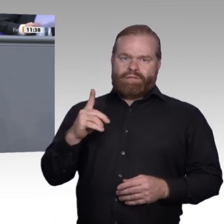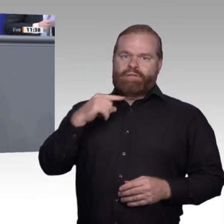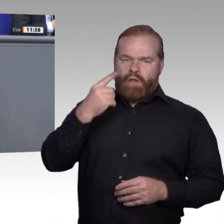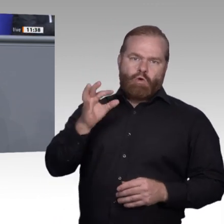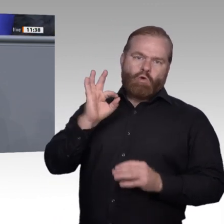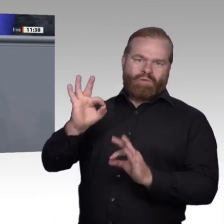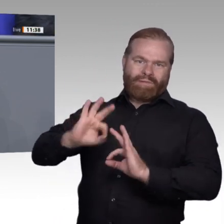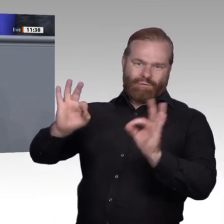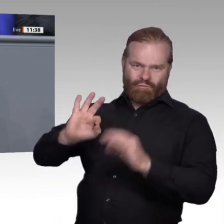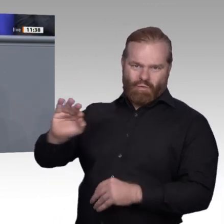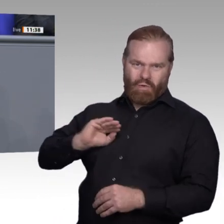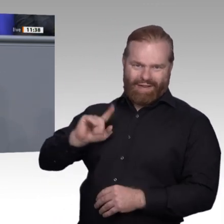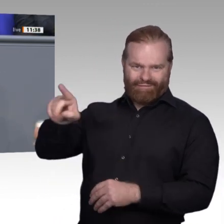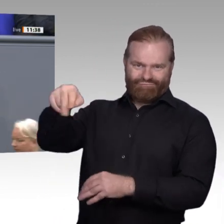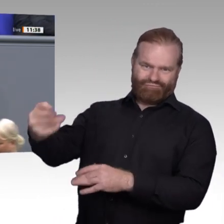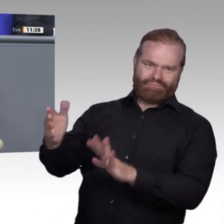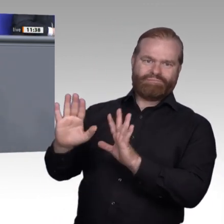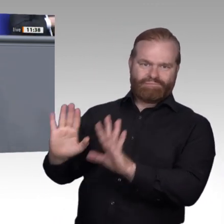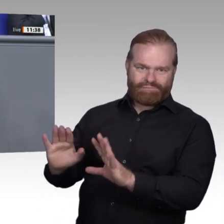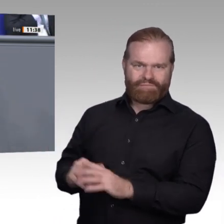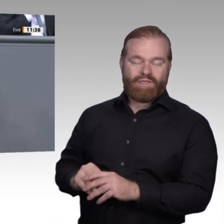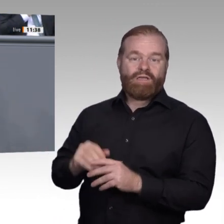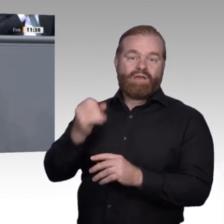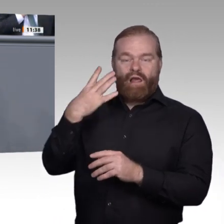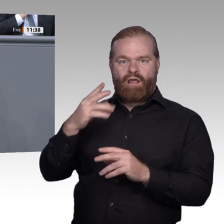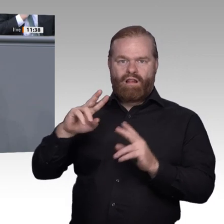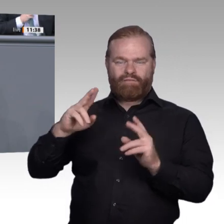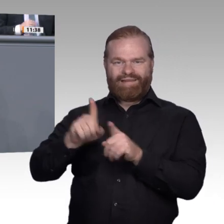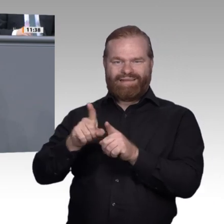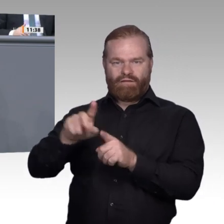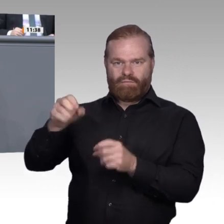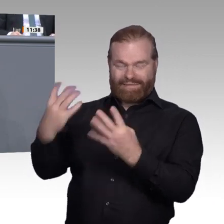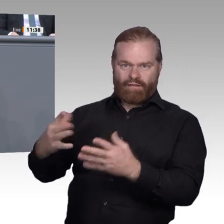gravierend wie einschneidend ist und historisch vergleichbar mit der Industrialisierung